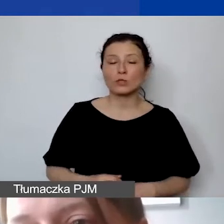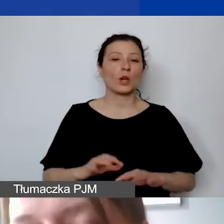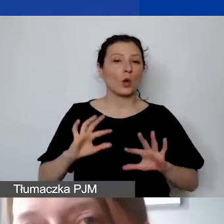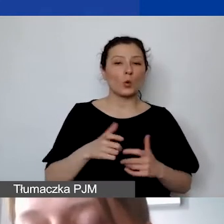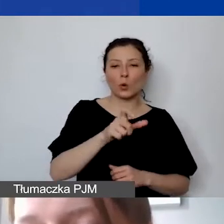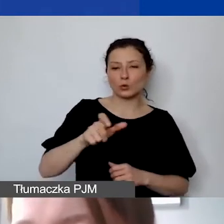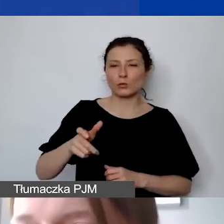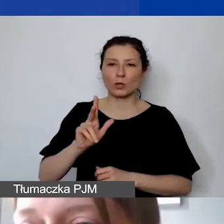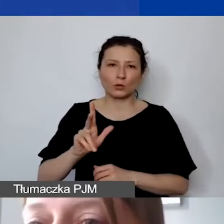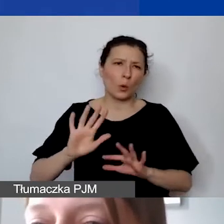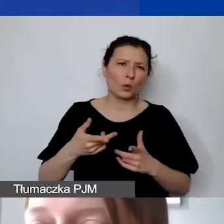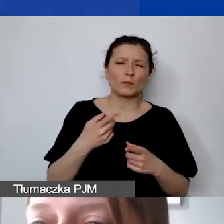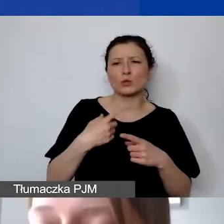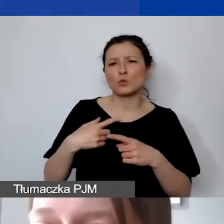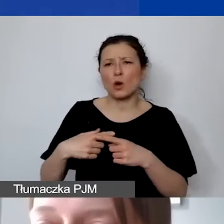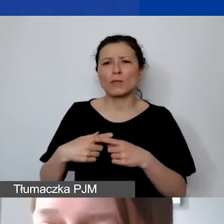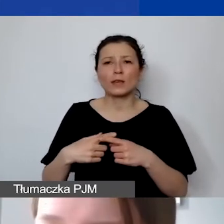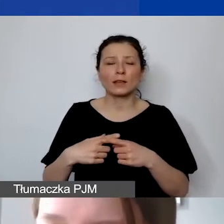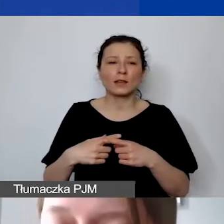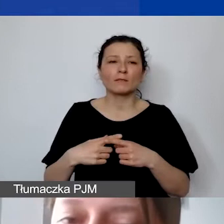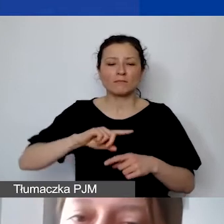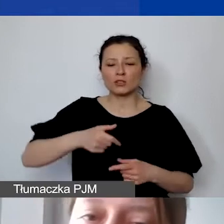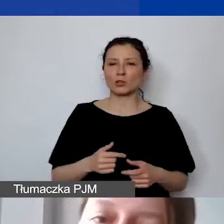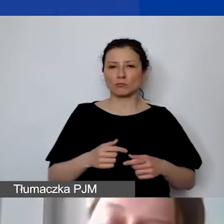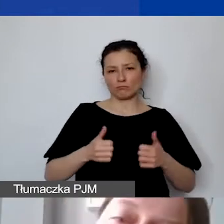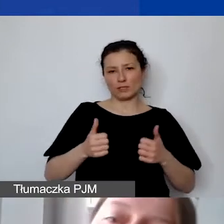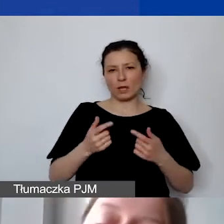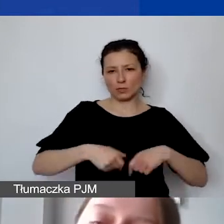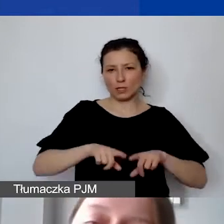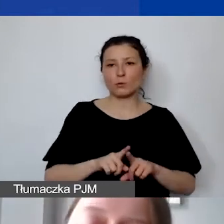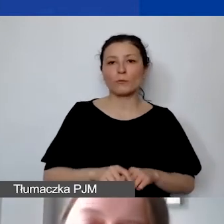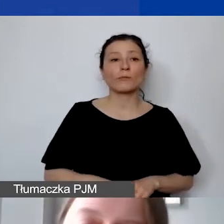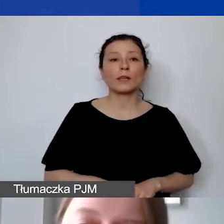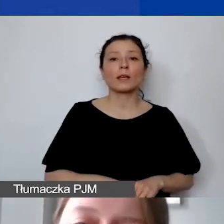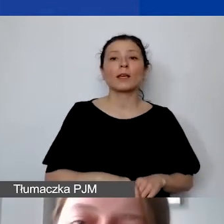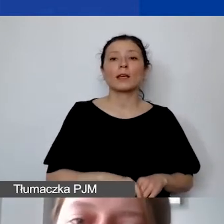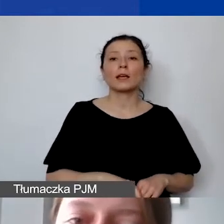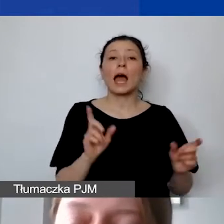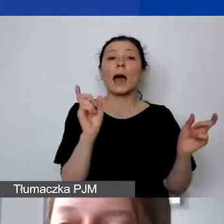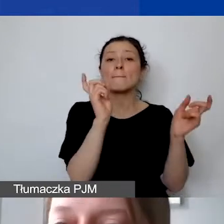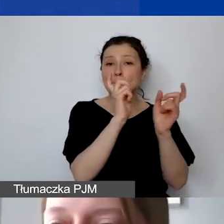które byłyby członkami naszego stałego zespołu. Natomiast donorzy starali się tutaj umożliwić,